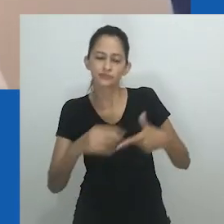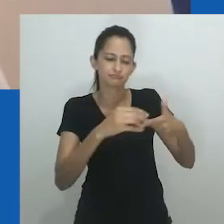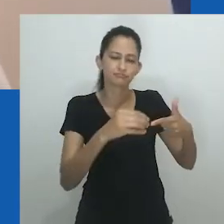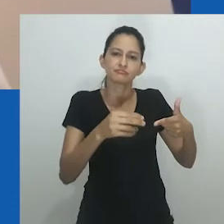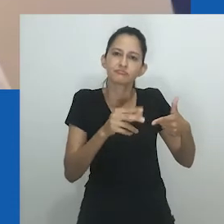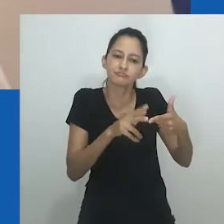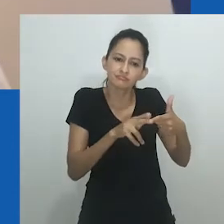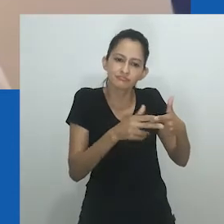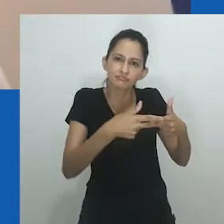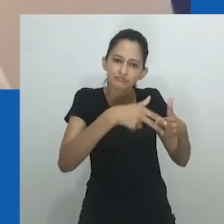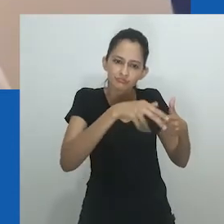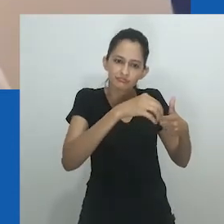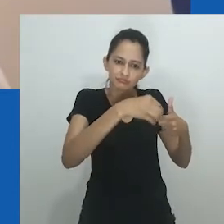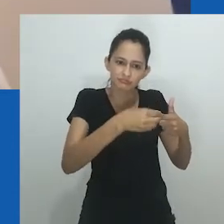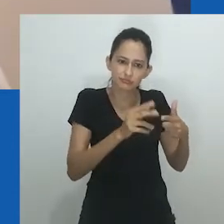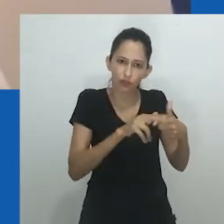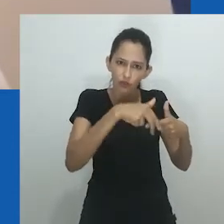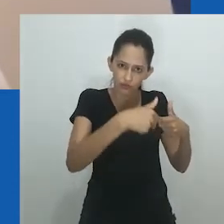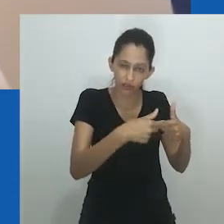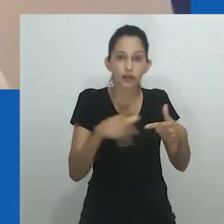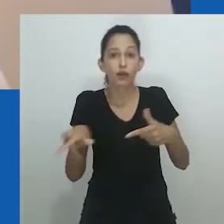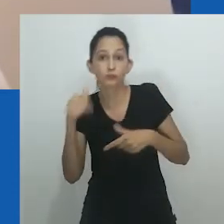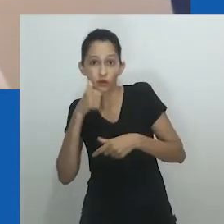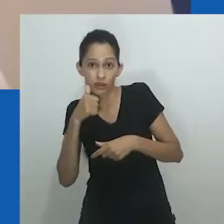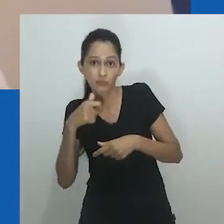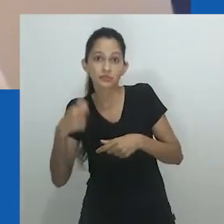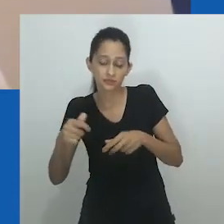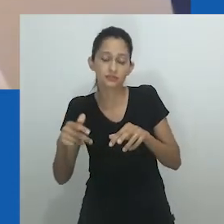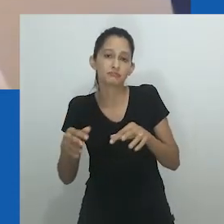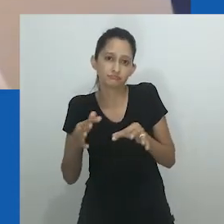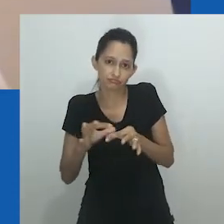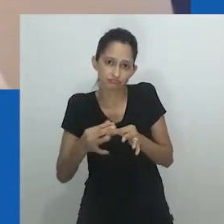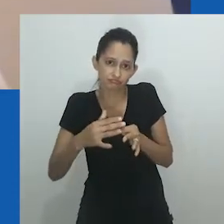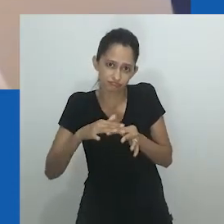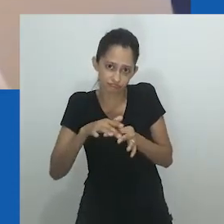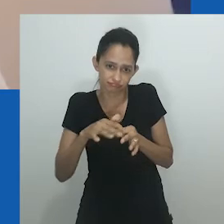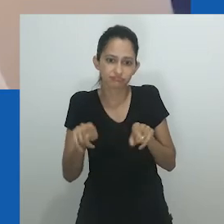Amadiume argumenta que a descrição do sexo não determinava papéis específicos de gênero.